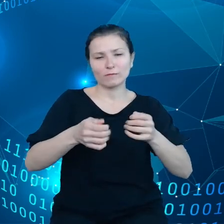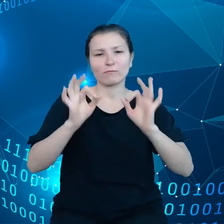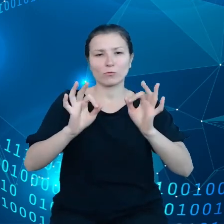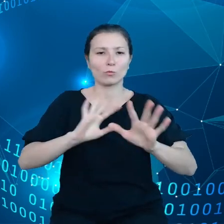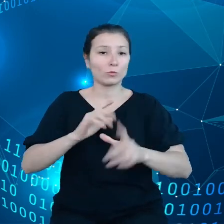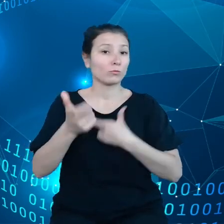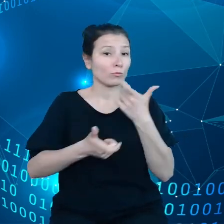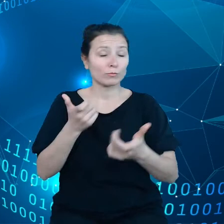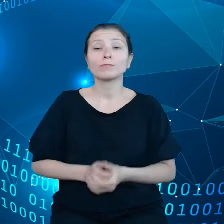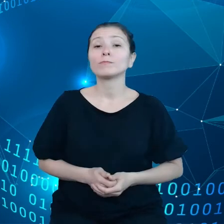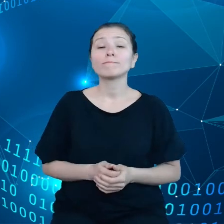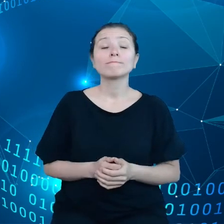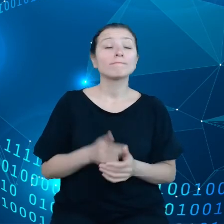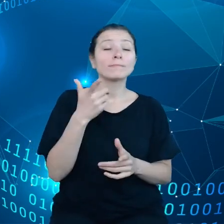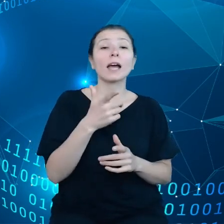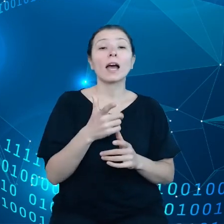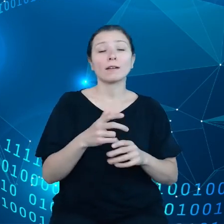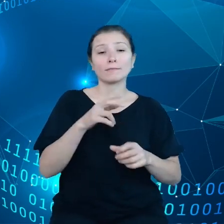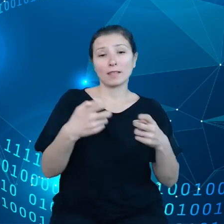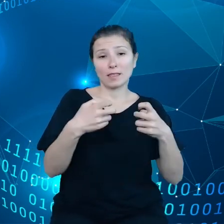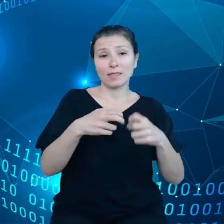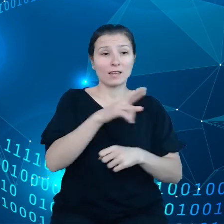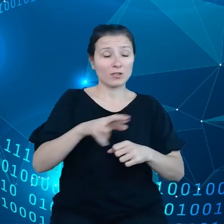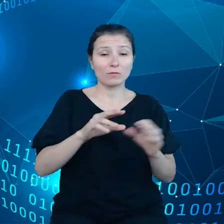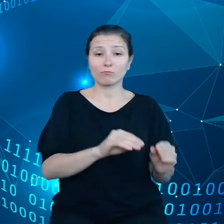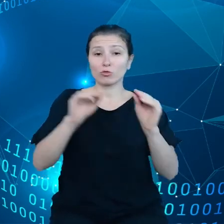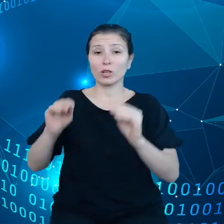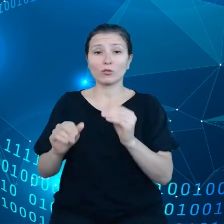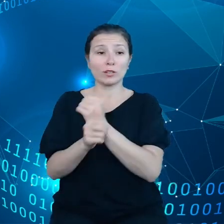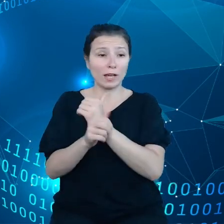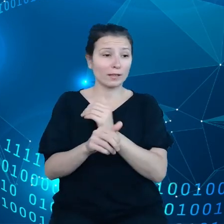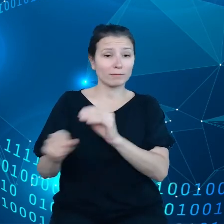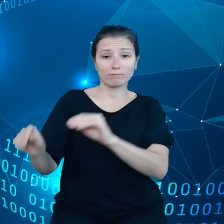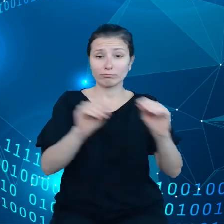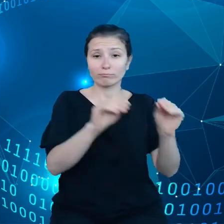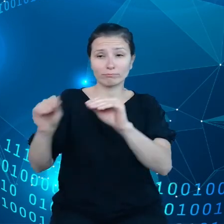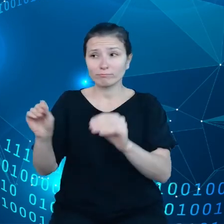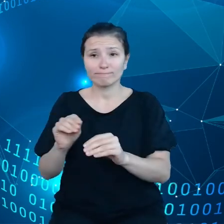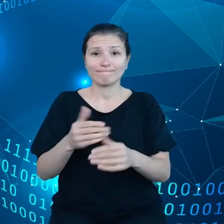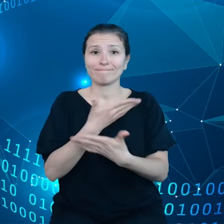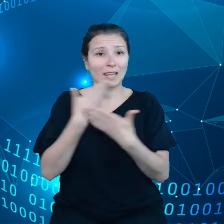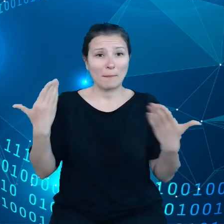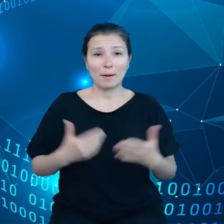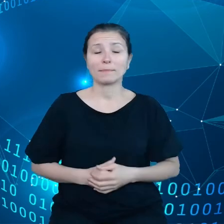Internecie rzeczy to w zasadzie ono nie istnieje, jeśli chodzi o asystenta